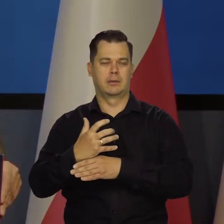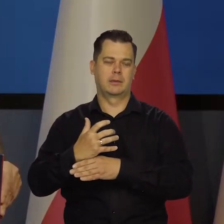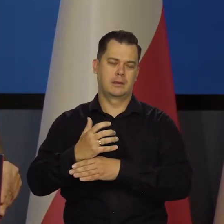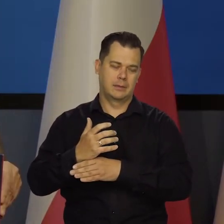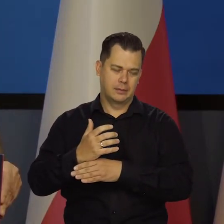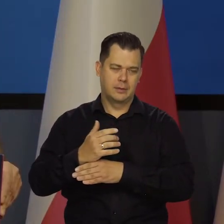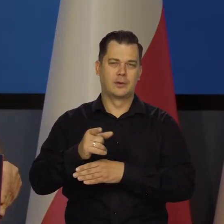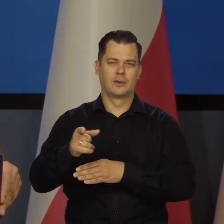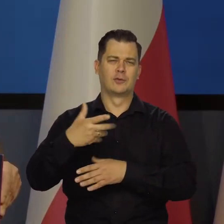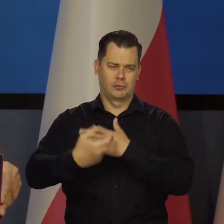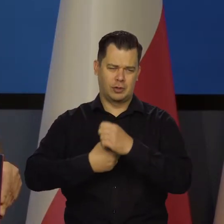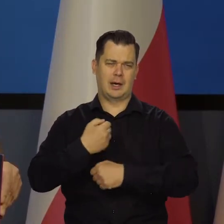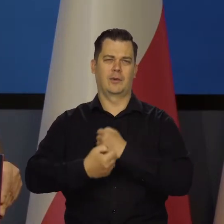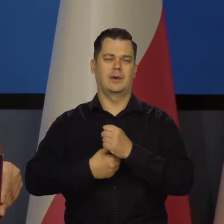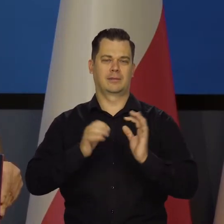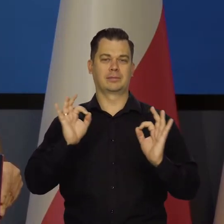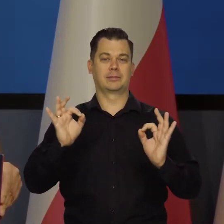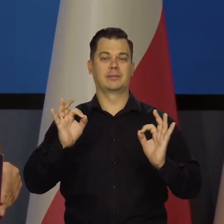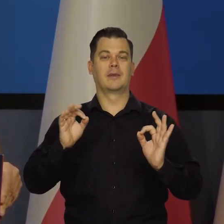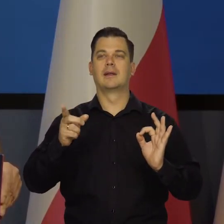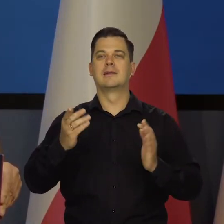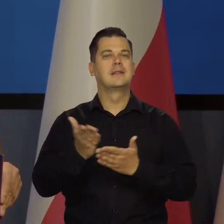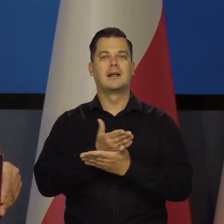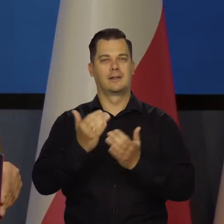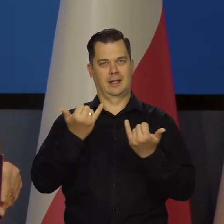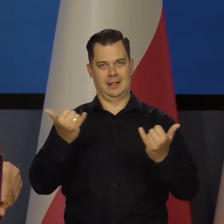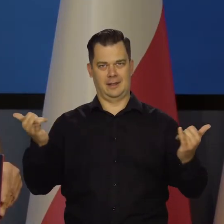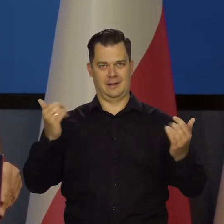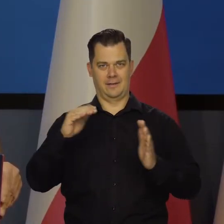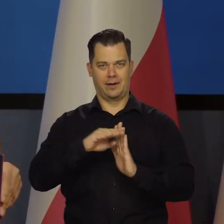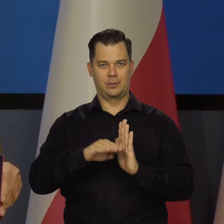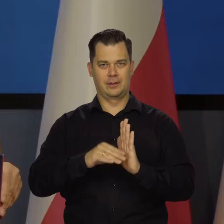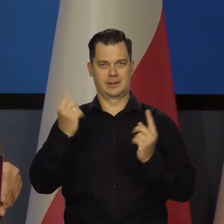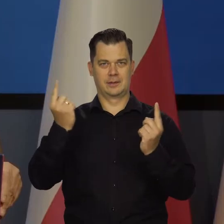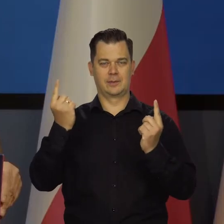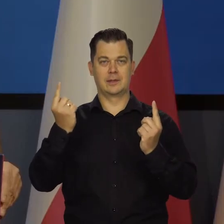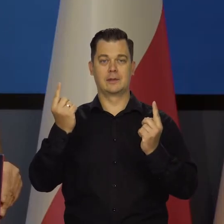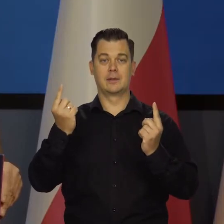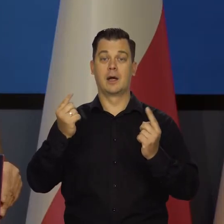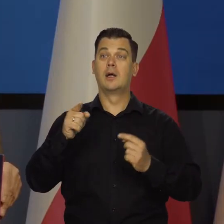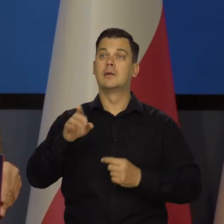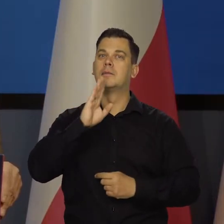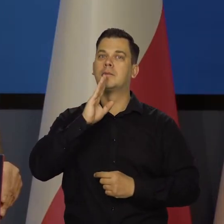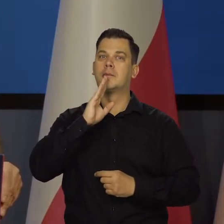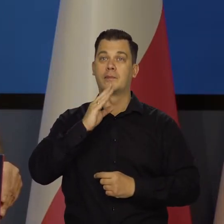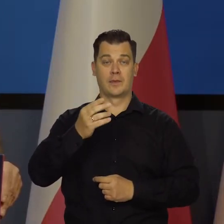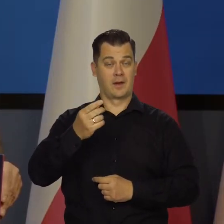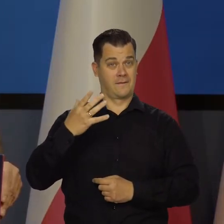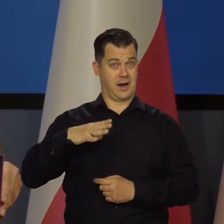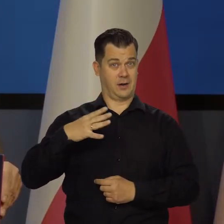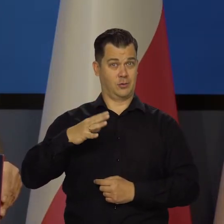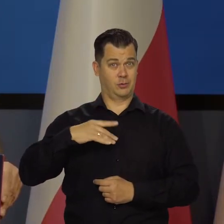To też działa, ale gdzieś w warunkach, powiedzmy słabiej. Ale też zmiana kursu złotego nie jest niczym złym.